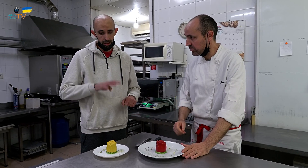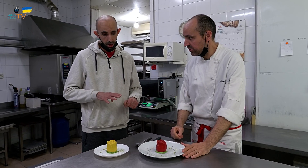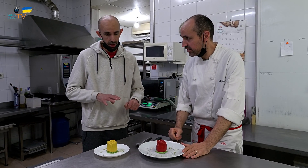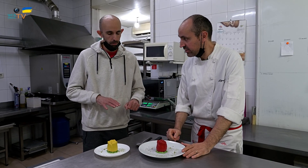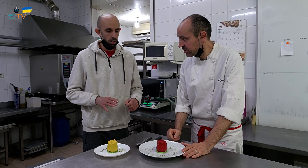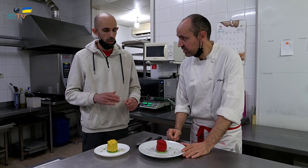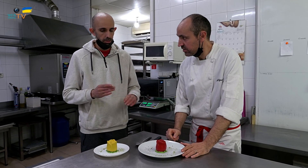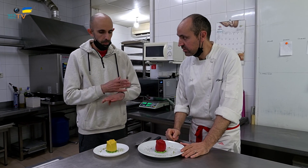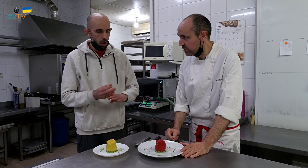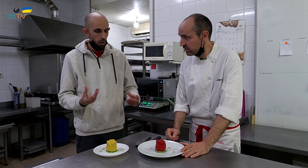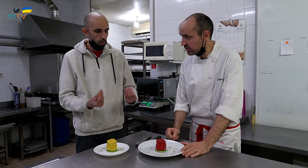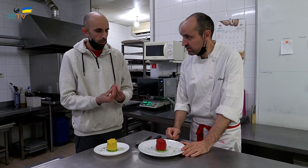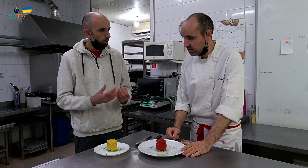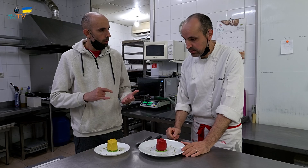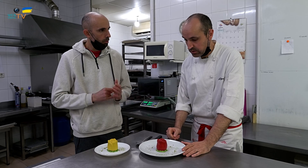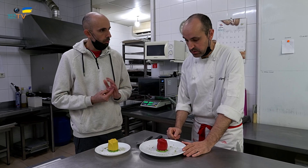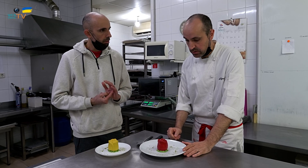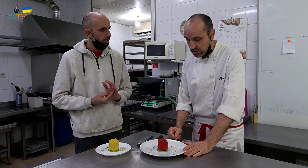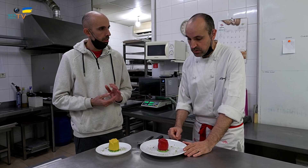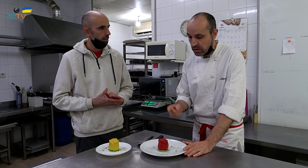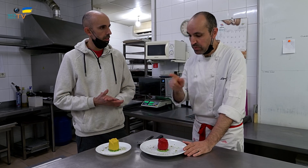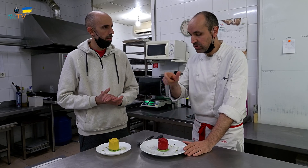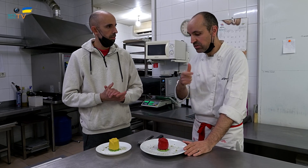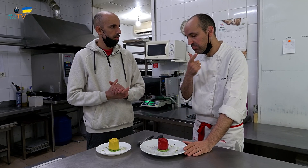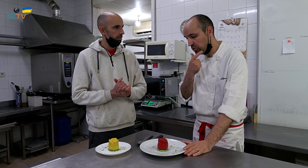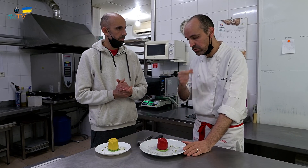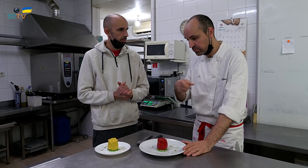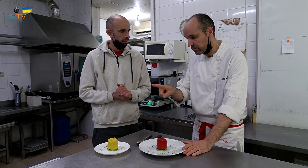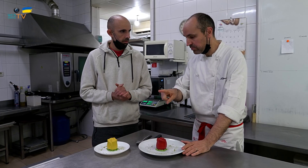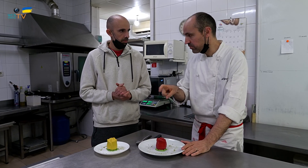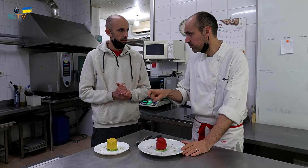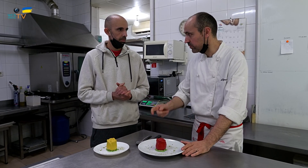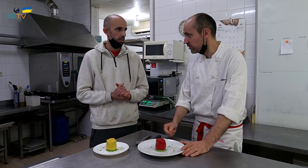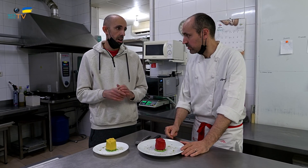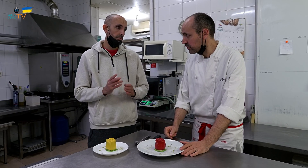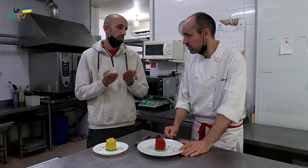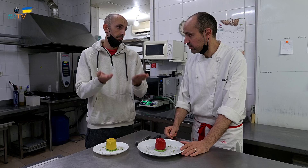Es catalán, sí, pero ¿irán separados o juntos? ¿De qué manera hacerlo? Que las personas escojan según su preferencia.